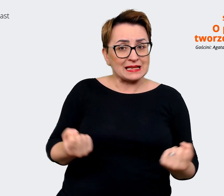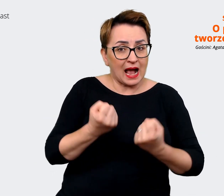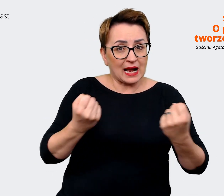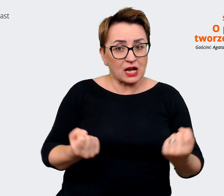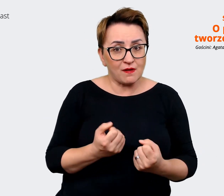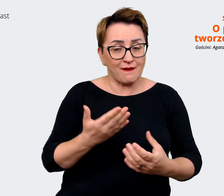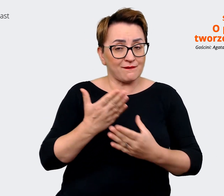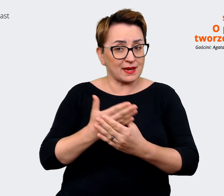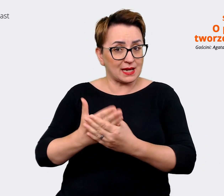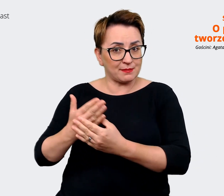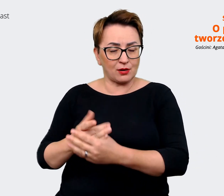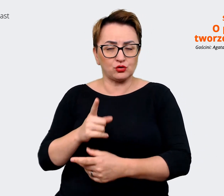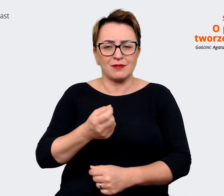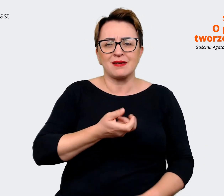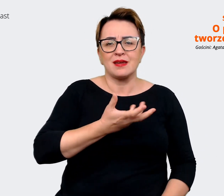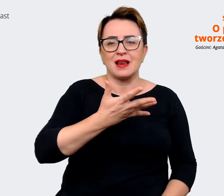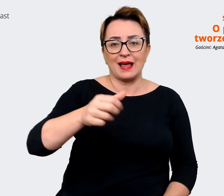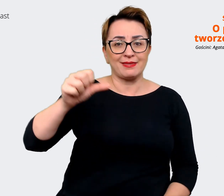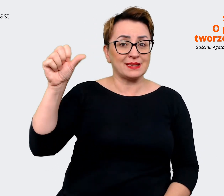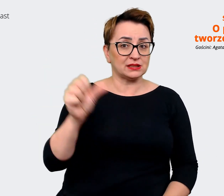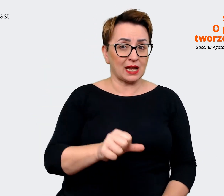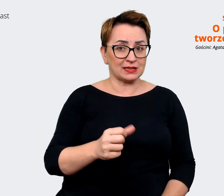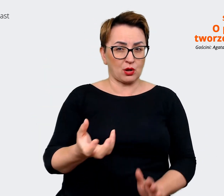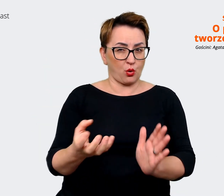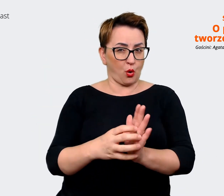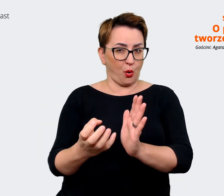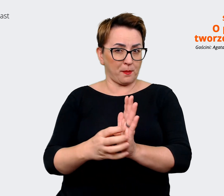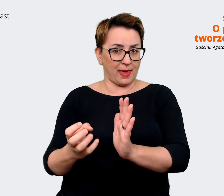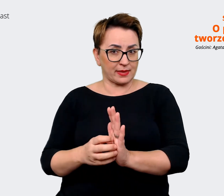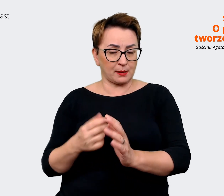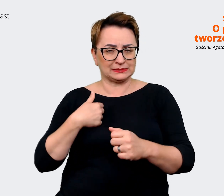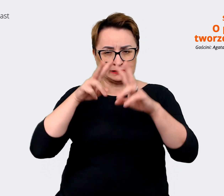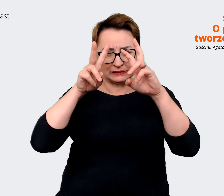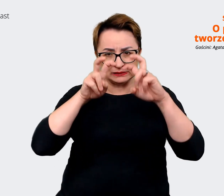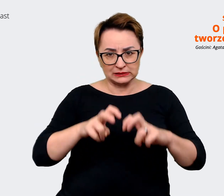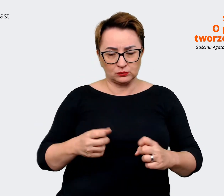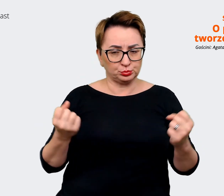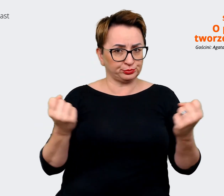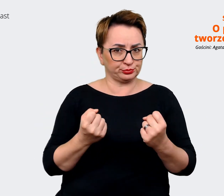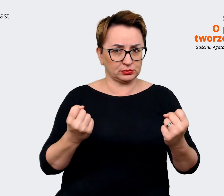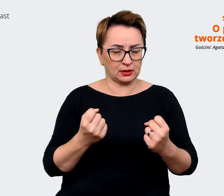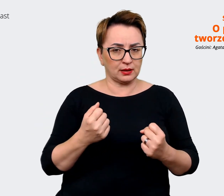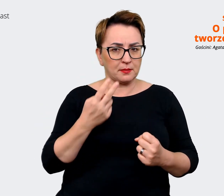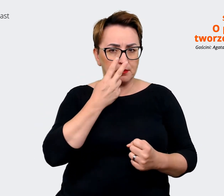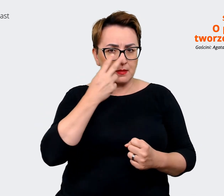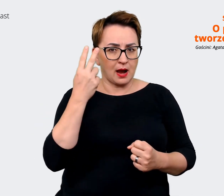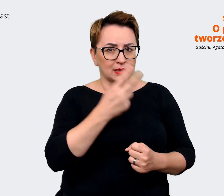tysięcy komentarzy, które przeanalizowaliśmy pod kątem tego, w jaki sposób pracownicy wypowiadają